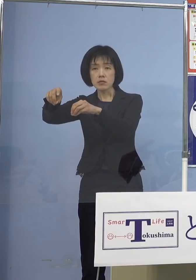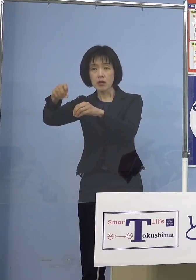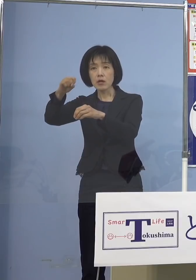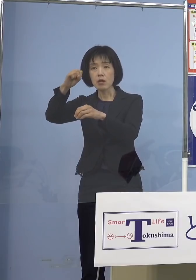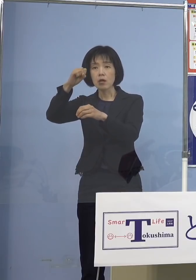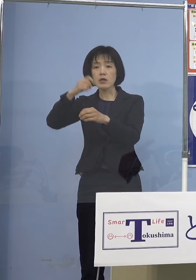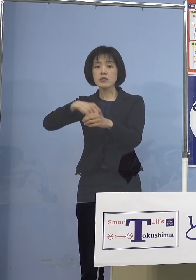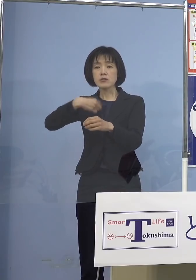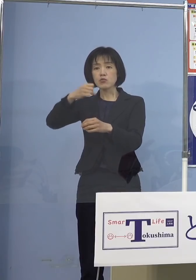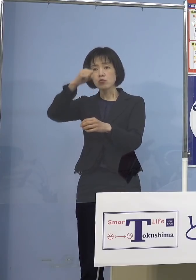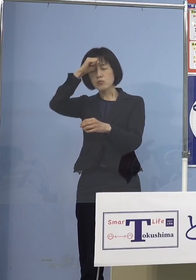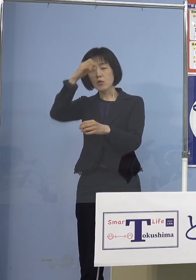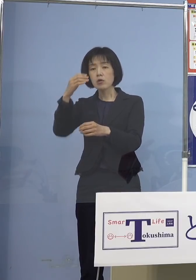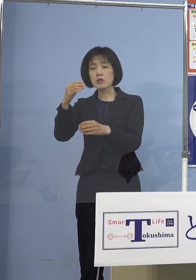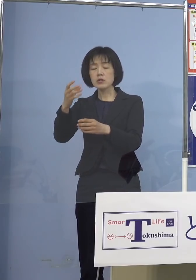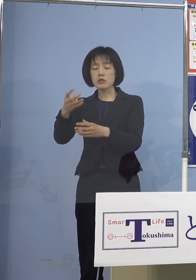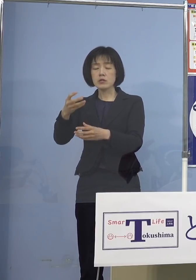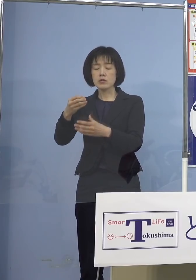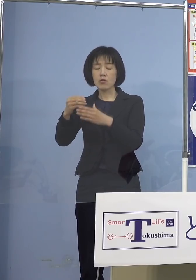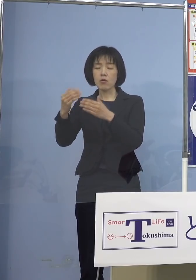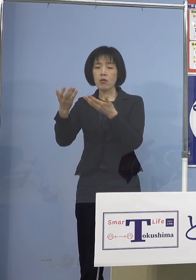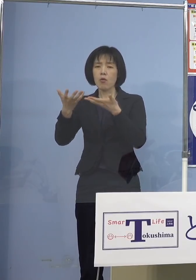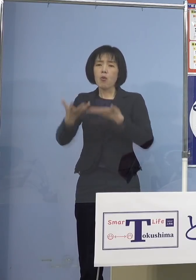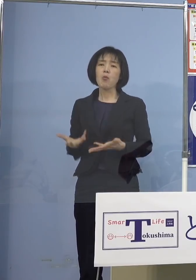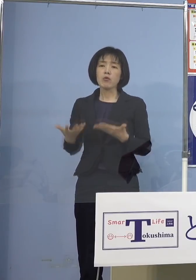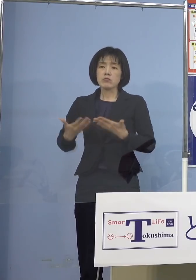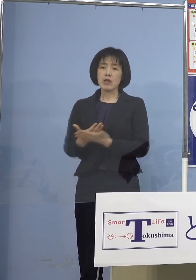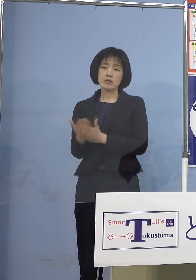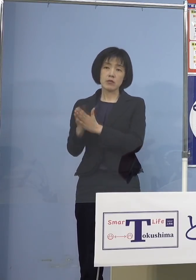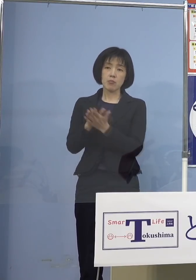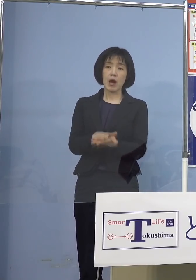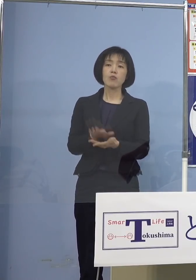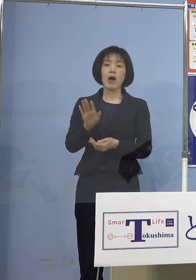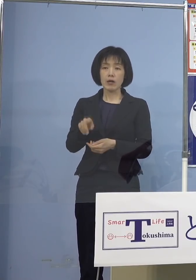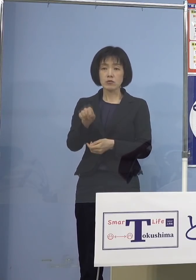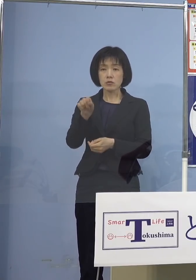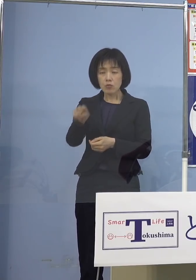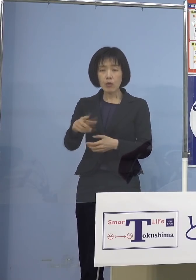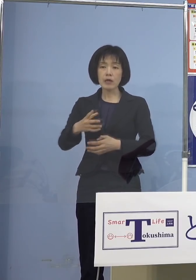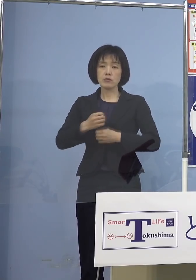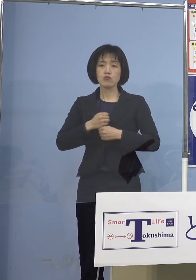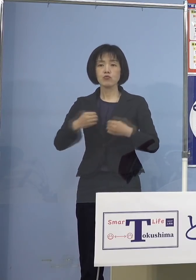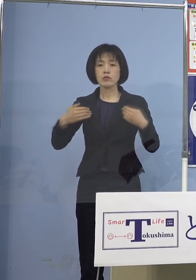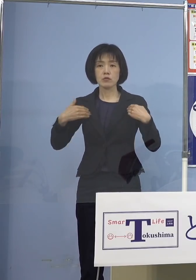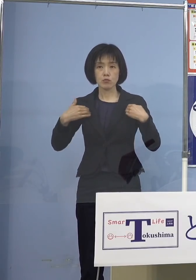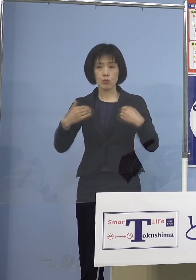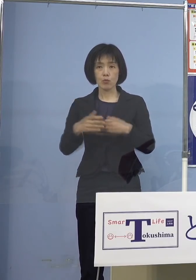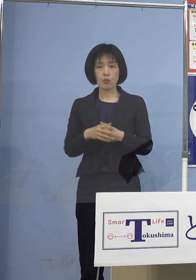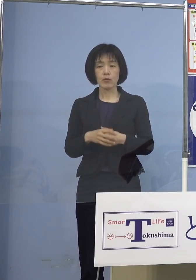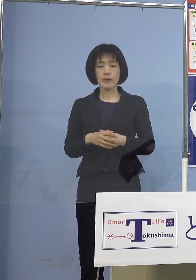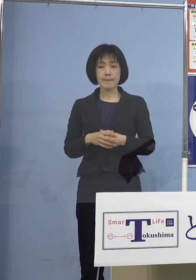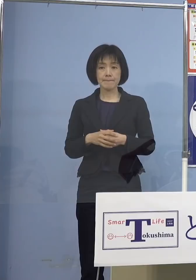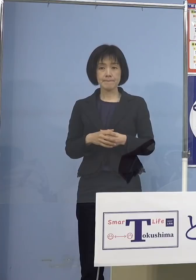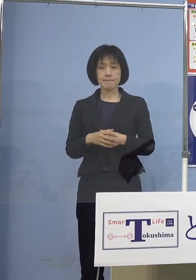あるいは重篤化する こうしたことがあるので その点は注意しないといけない ということになりますのでね